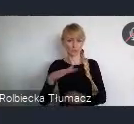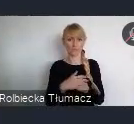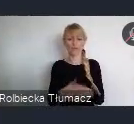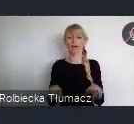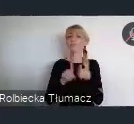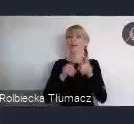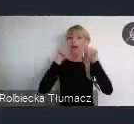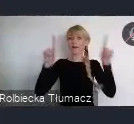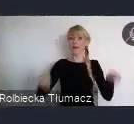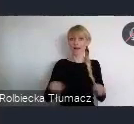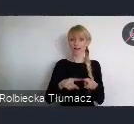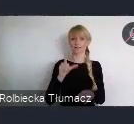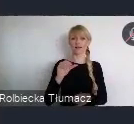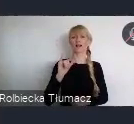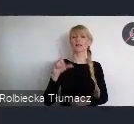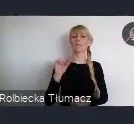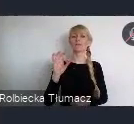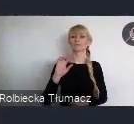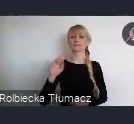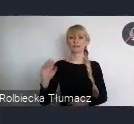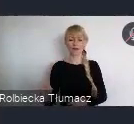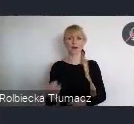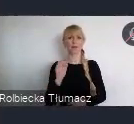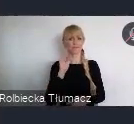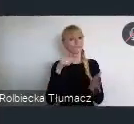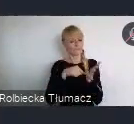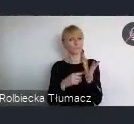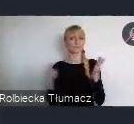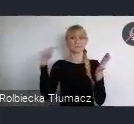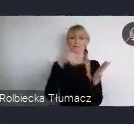niezbędnej transformacji miast i zasady dla polityk miejskich.